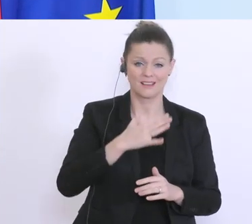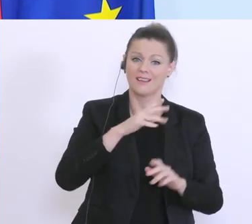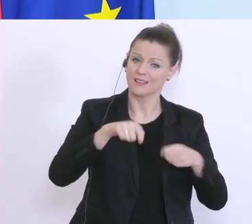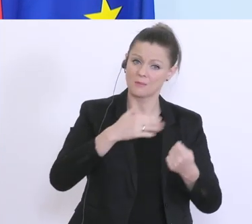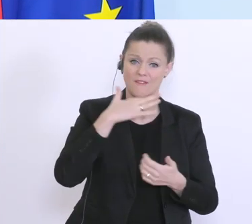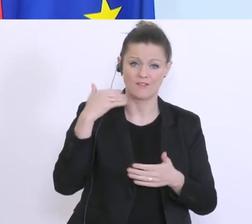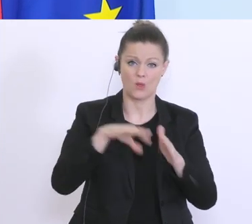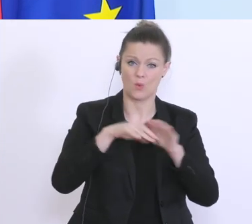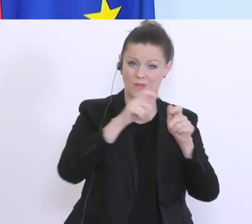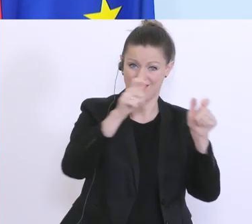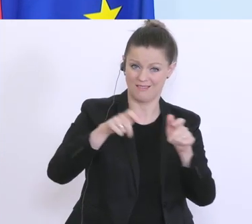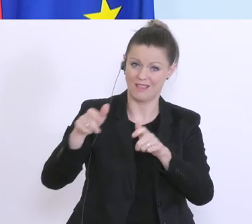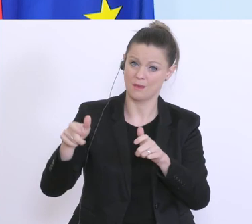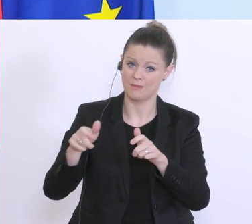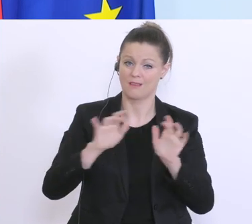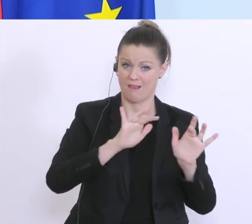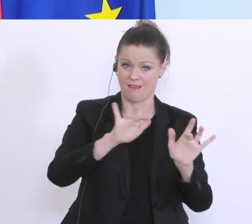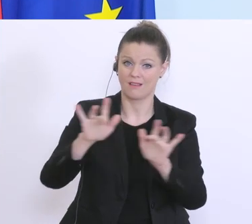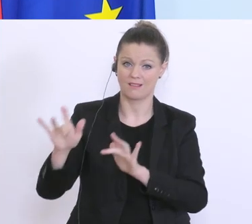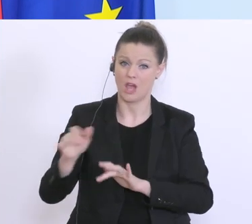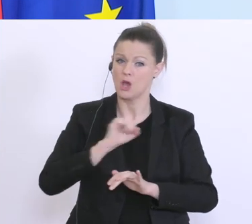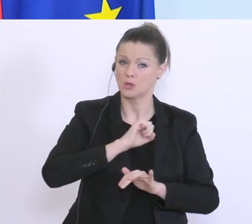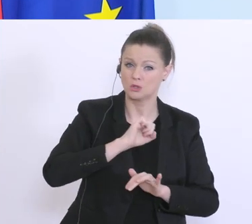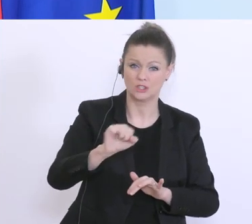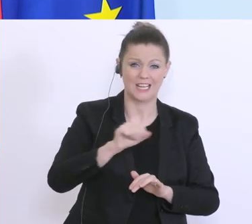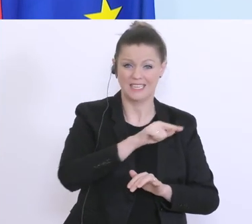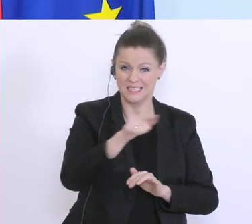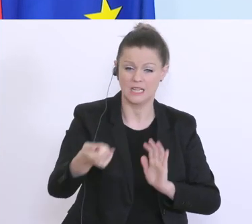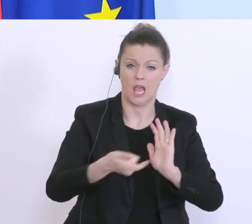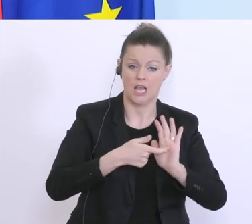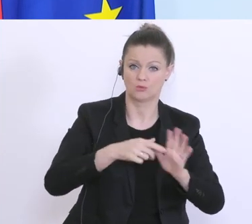die jetzt versuchen, schnell all diese Instrumente in Anspruch zu nehmen. Wir arbeiten auf